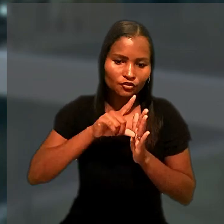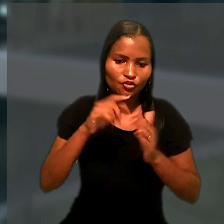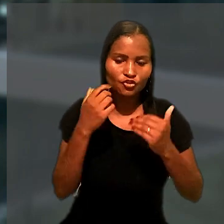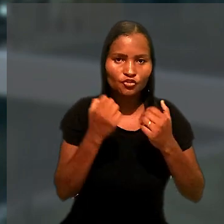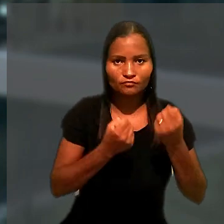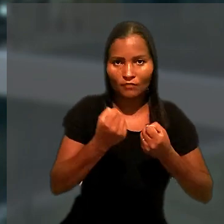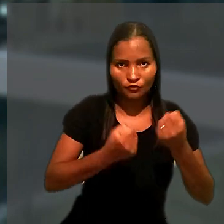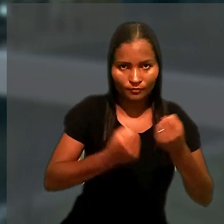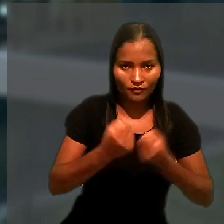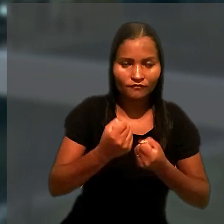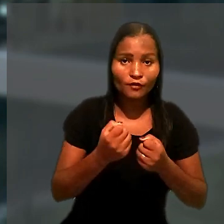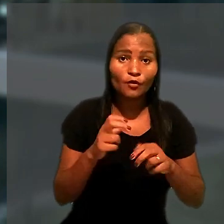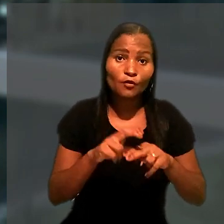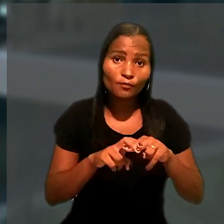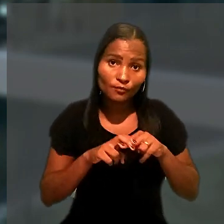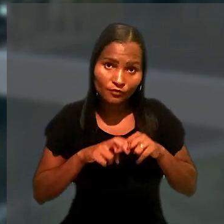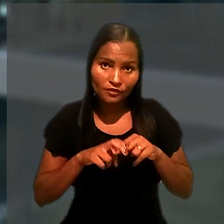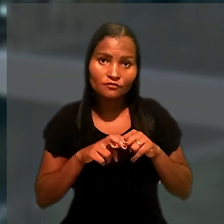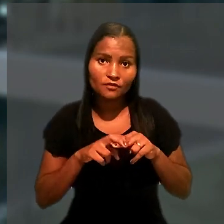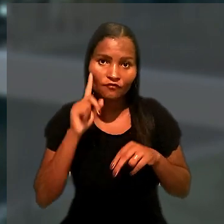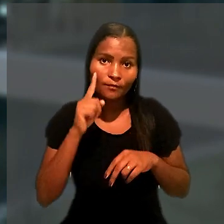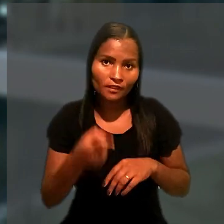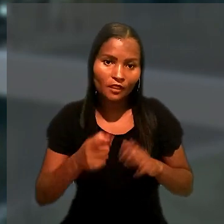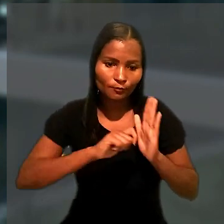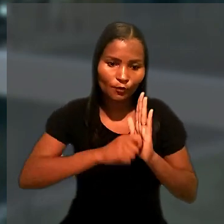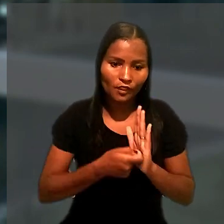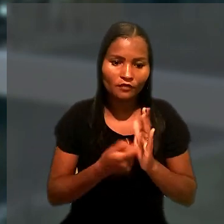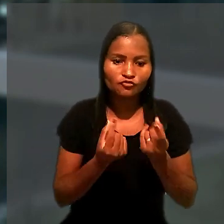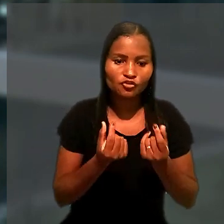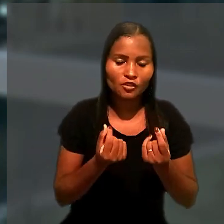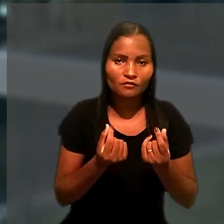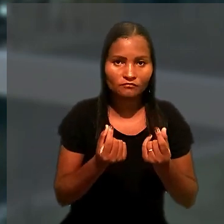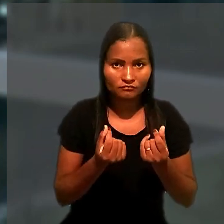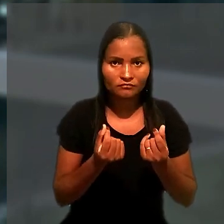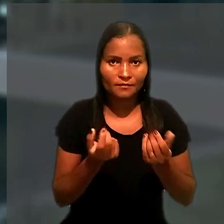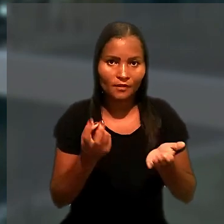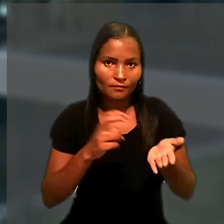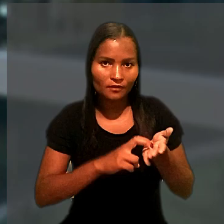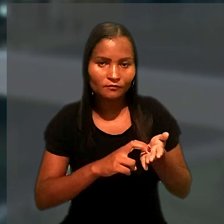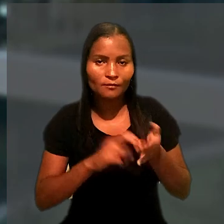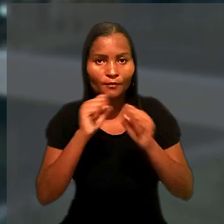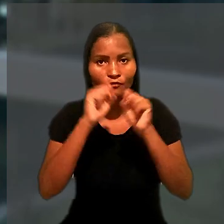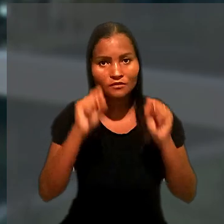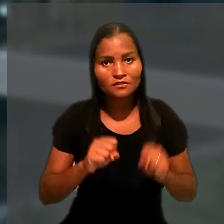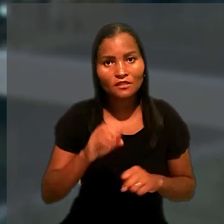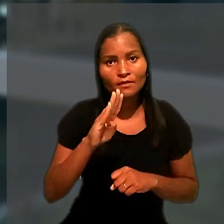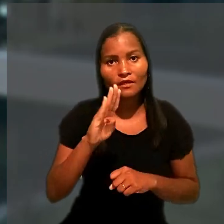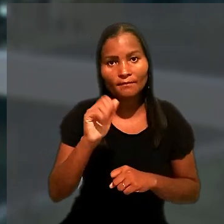Por esse motivo, foi determinado o bloqueio de ativos financeiros da empresa pelo sistema BacenJud.